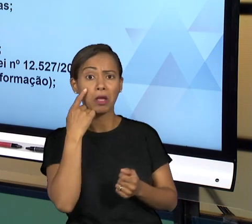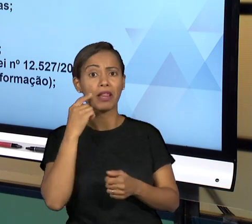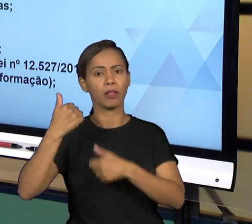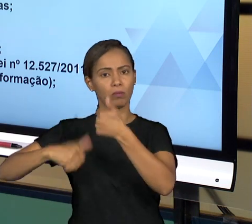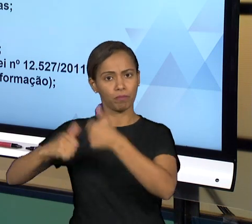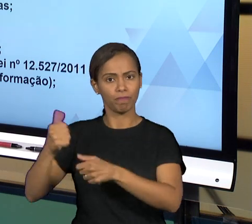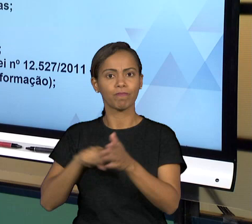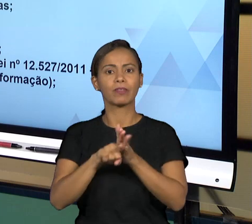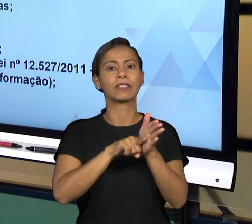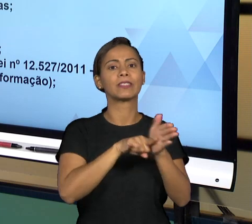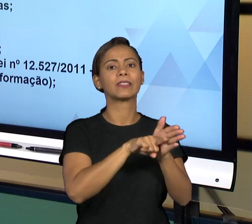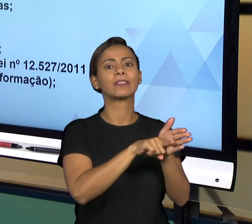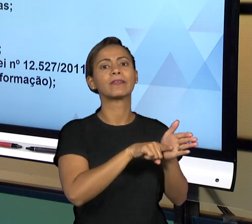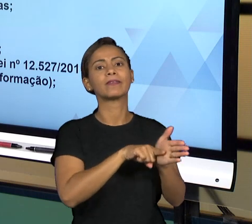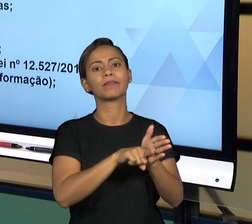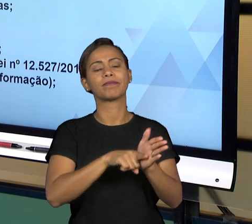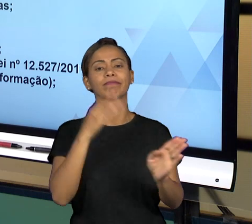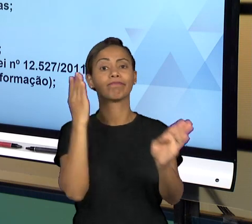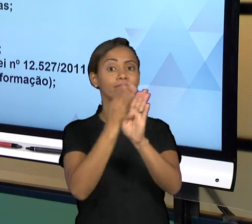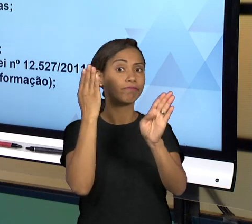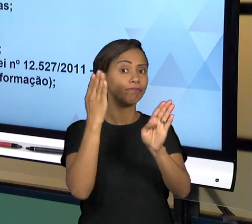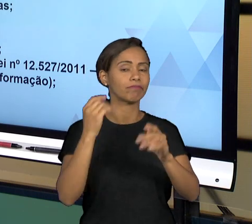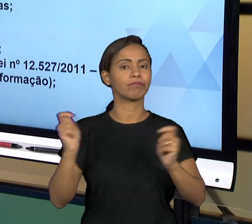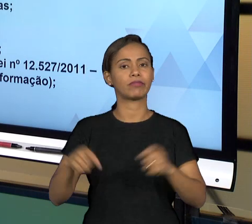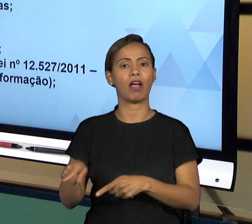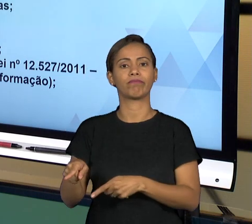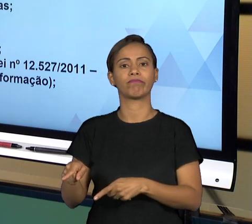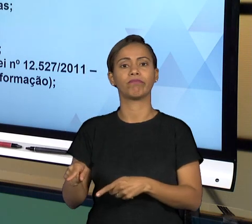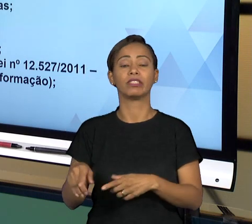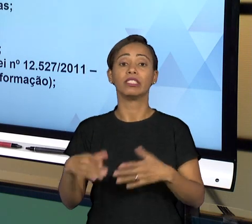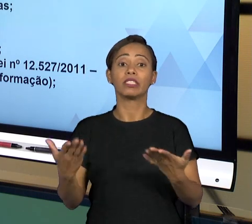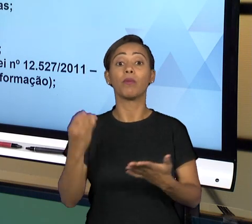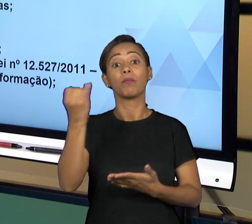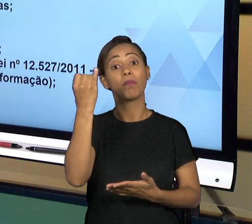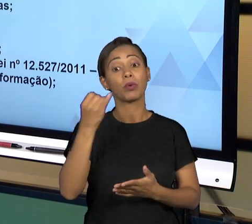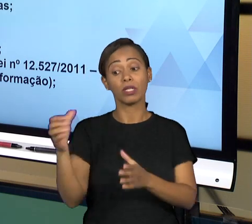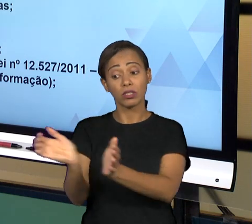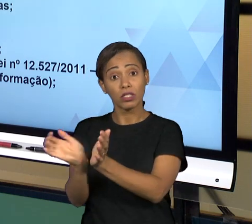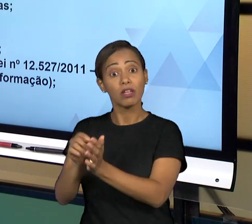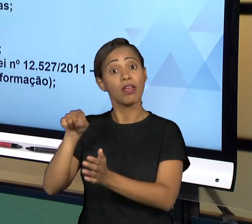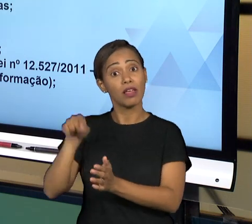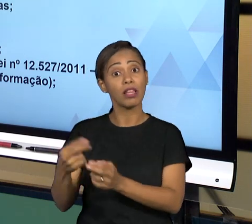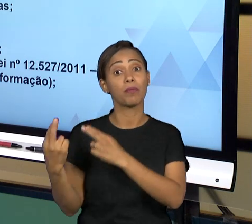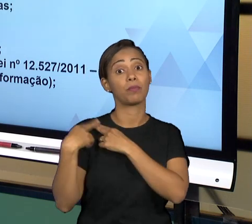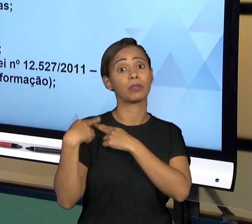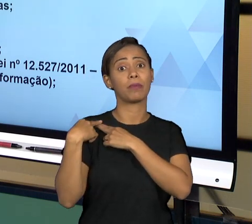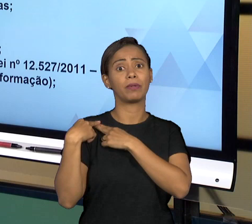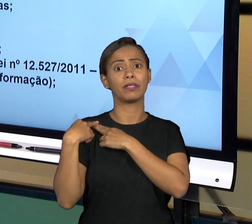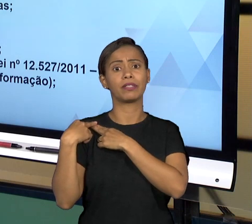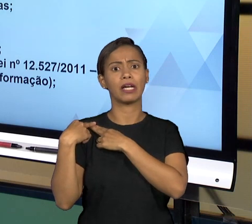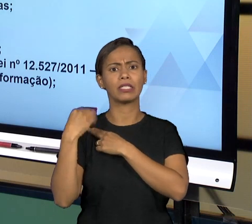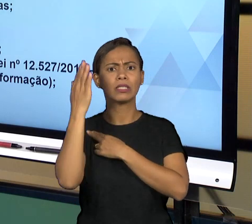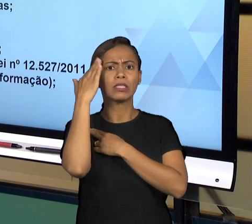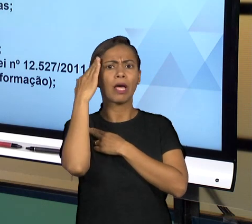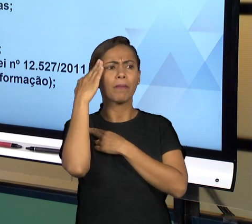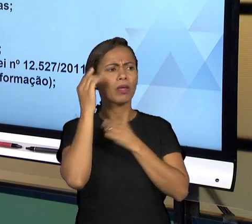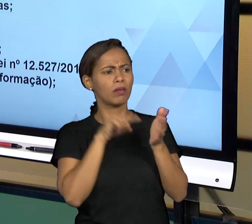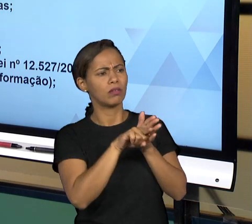RESPONDER AS OUVIDORIAS. ENTÃO O ÓRGÃO INTERNO DE OUVIDORIA QUESTIONA A UNIDADE E A UNIDADE PRESTA ESCLARECIMENTOS A RESPEITO DAQUILO QUE